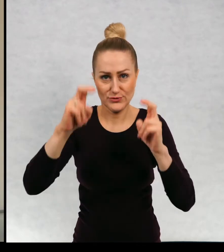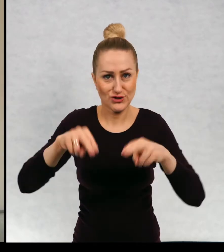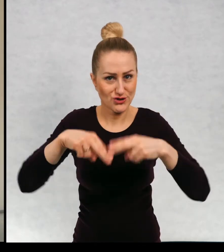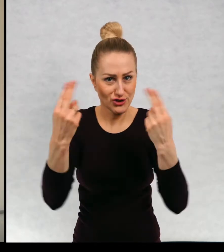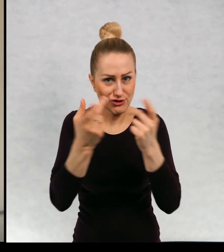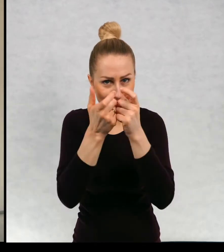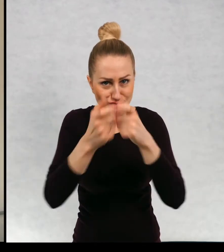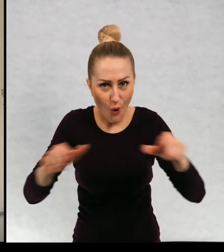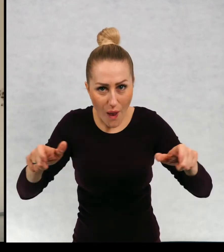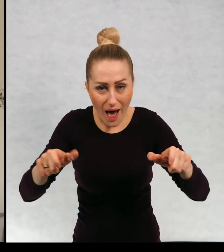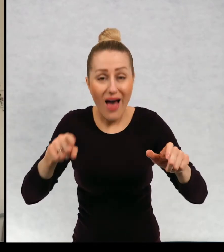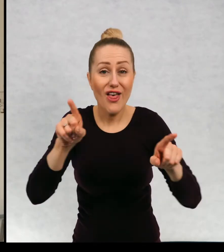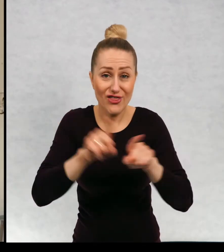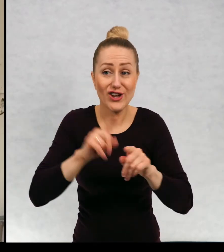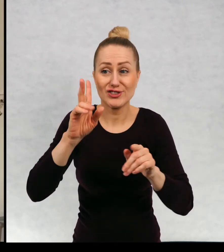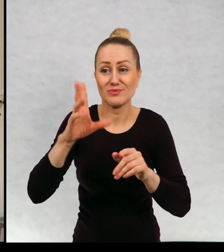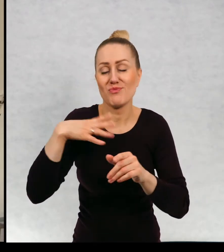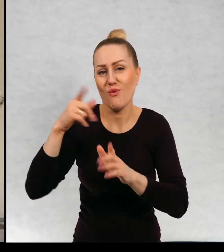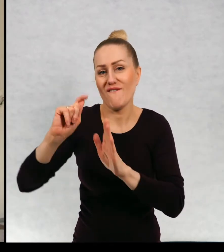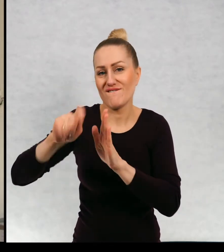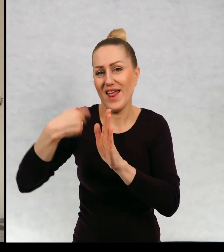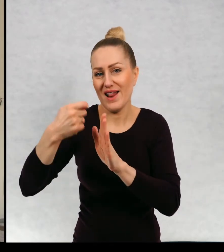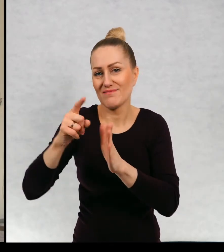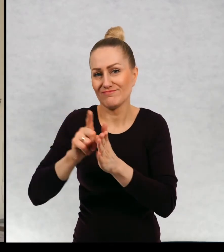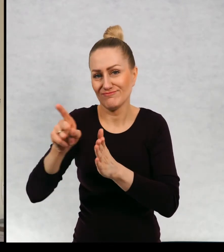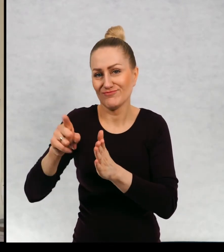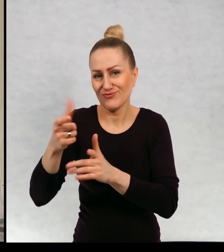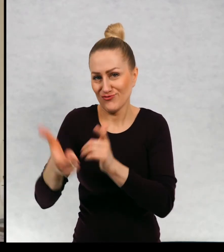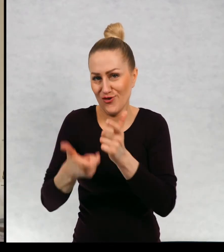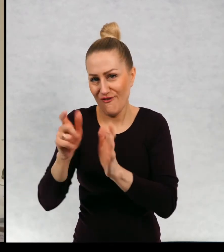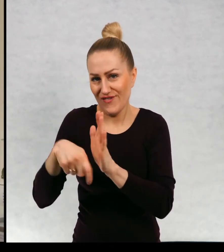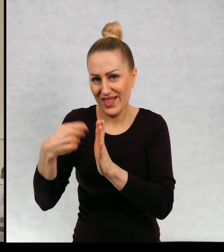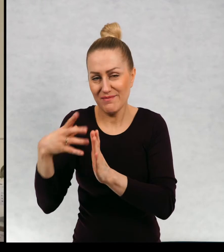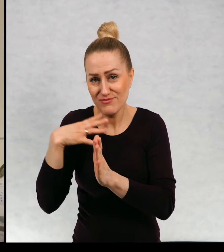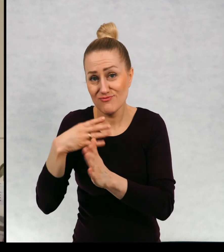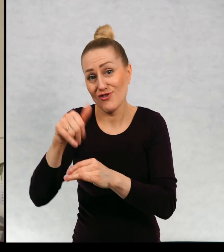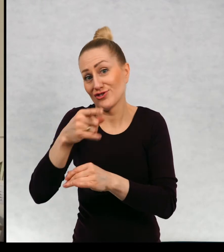powstał film pod tym samym tytułem. Może niektórzy z was go